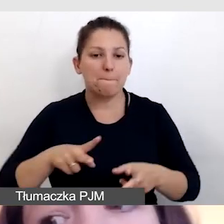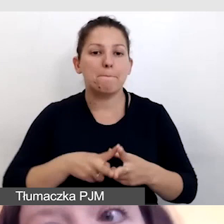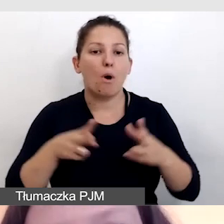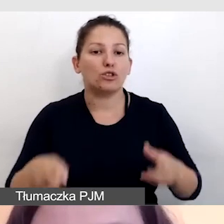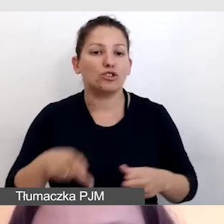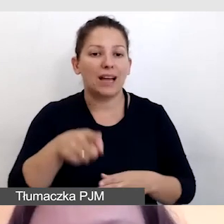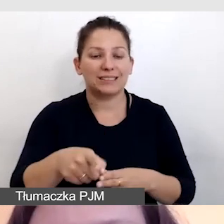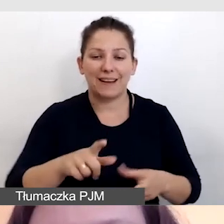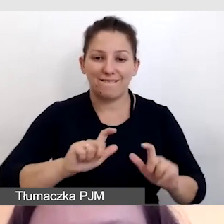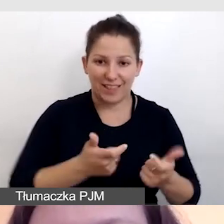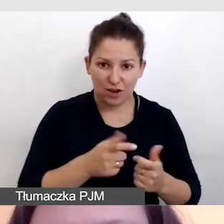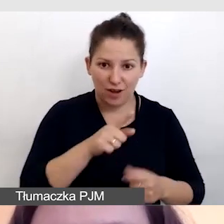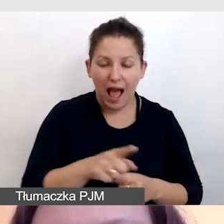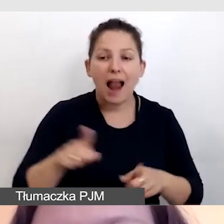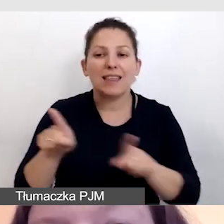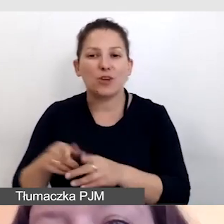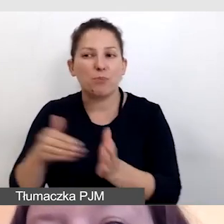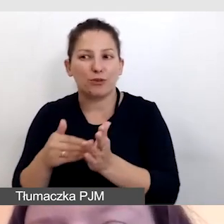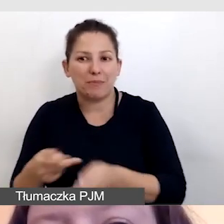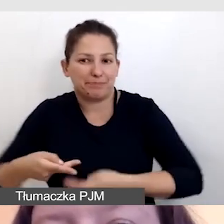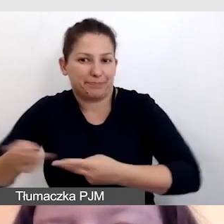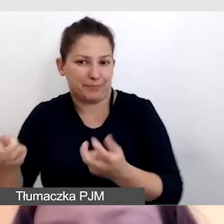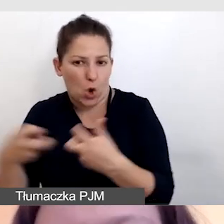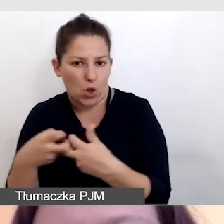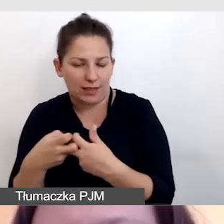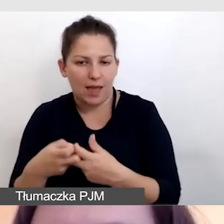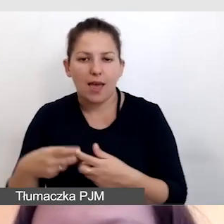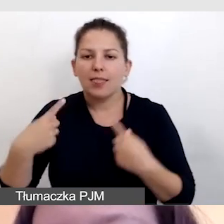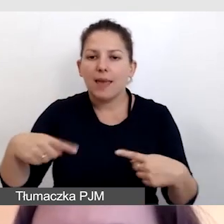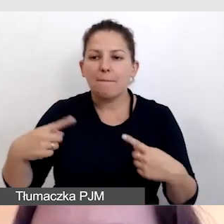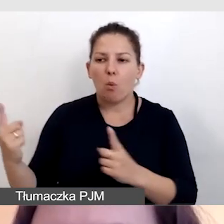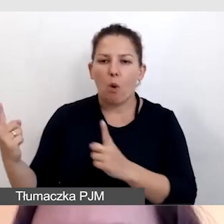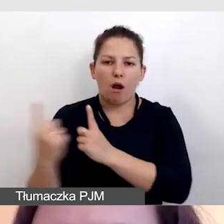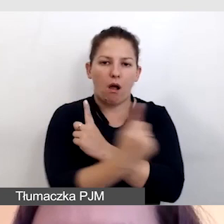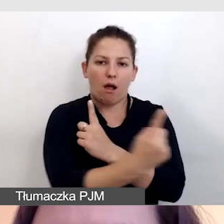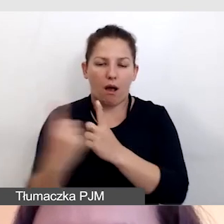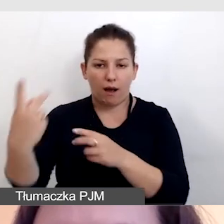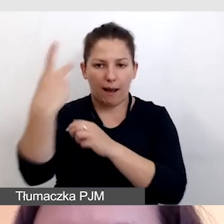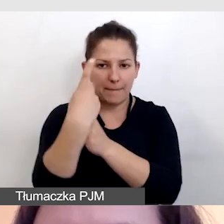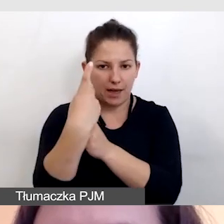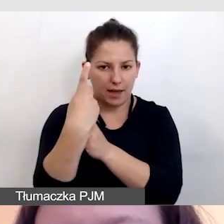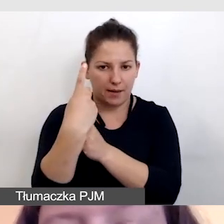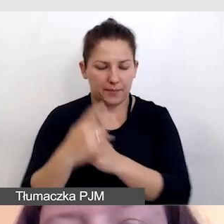ale na potrzeby transmisji online, nikt nam nie przechodził przed kamerą.